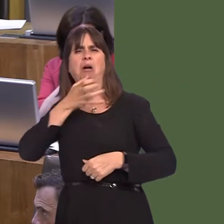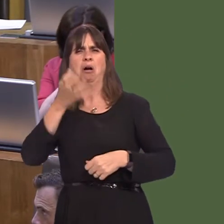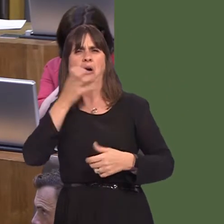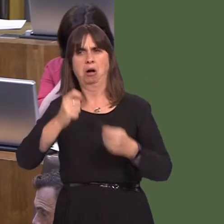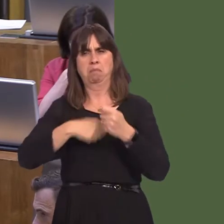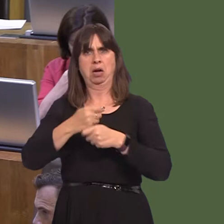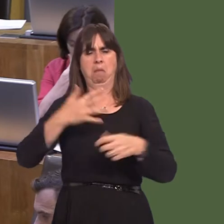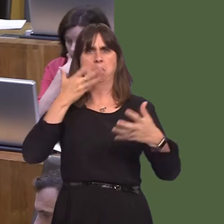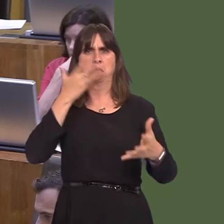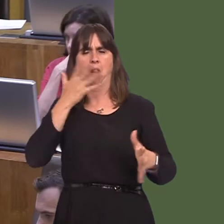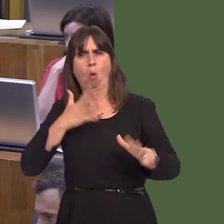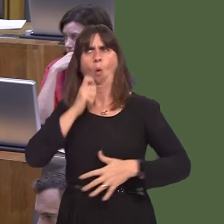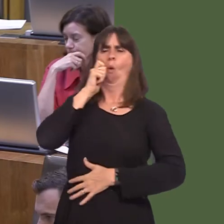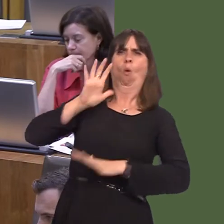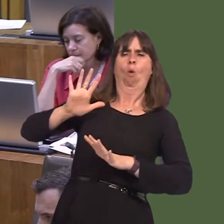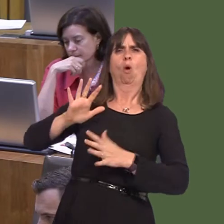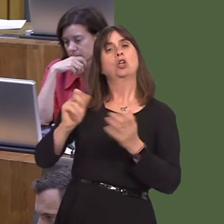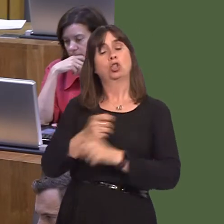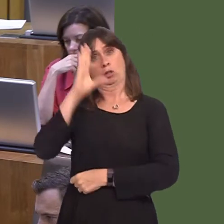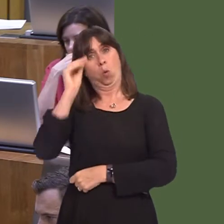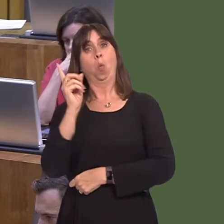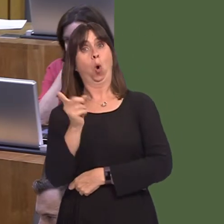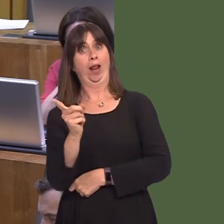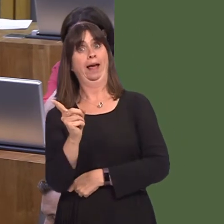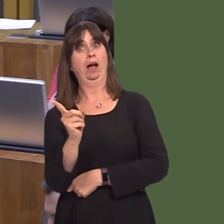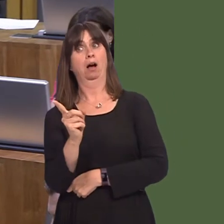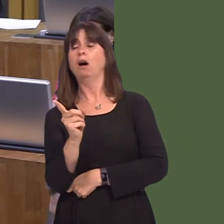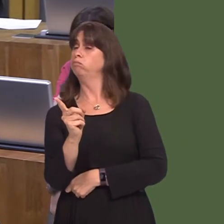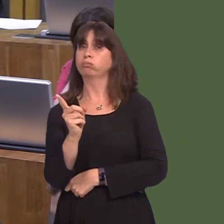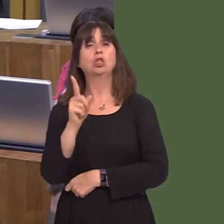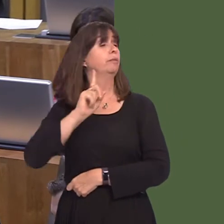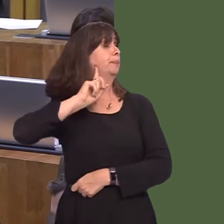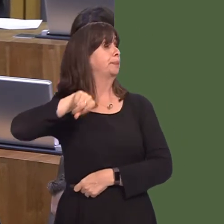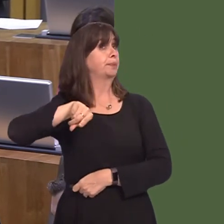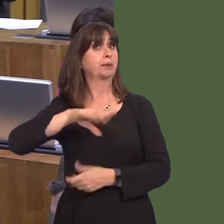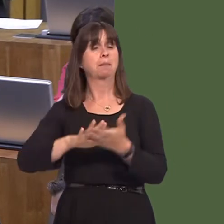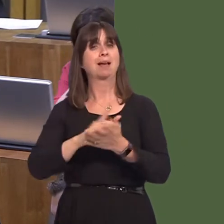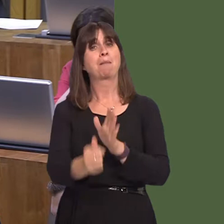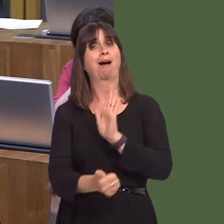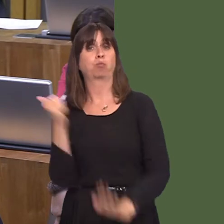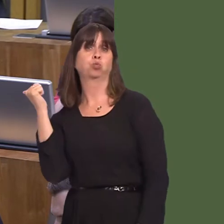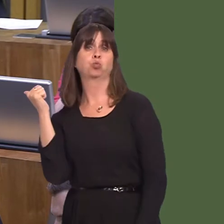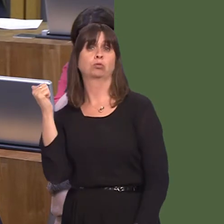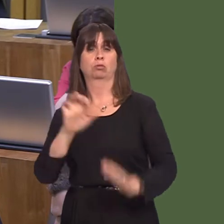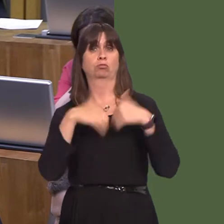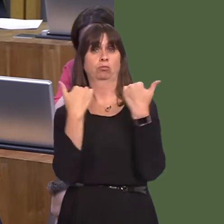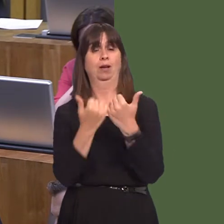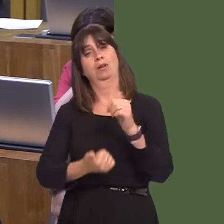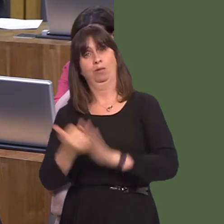should be informed and those people should be warned, and, if they don't take heed of the warning, removed from the ground. The second point is that many people complain